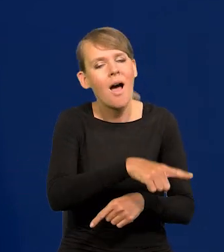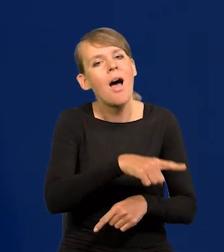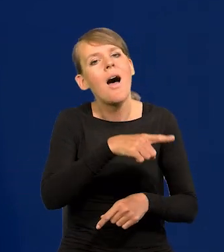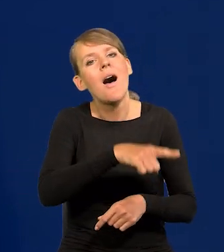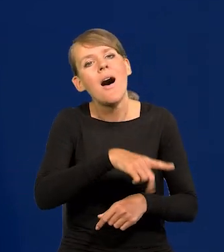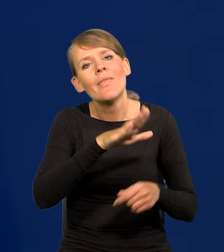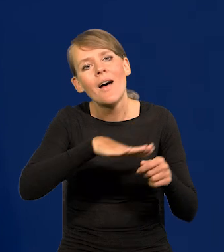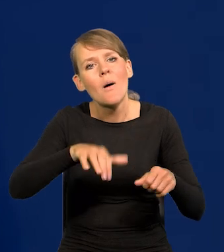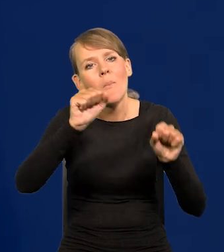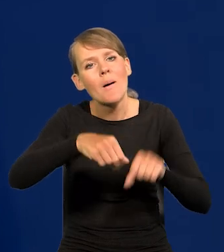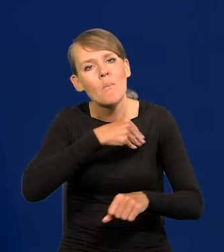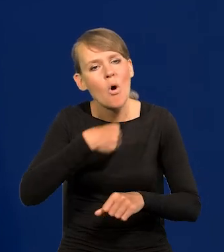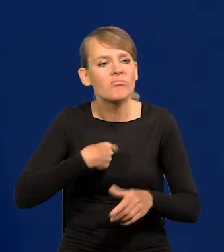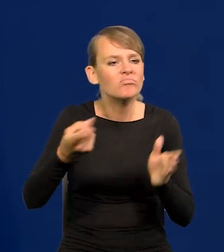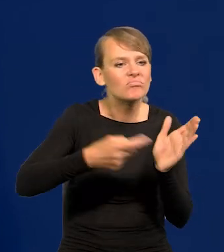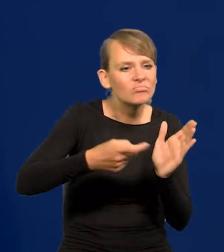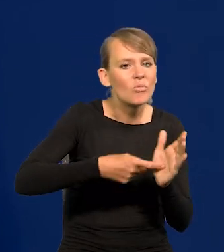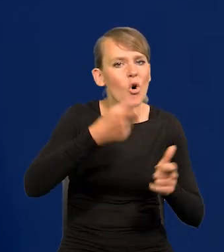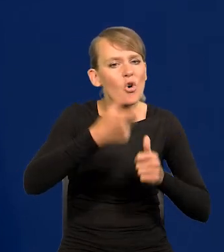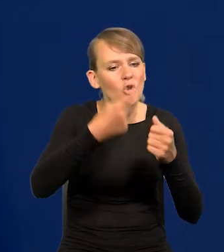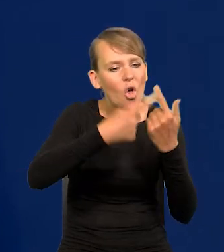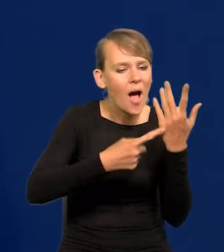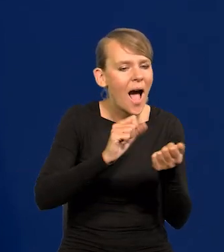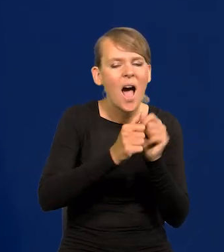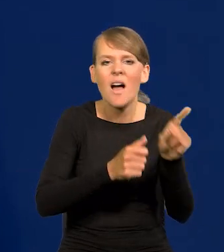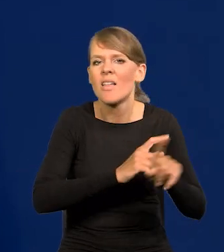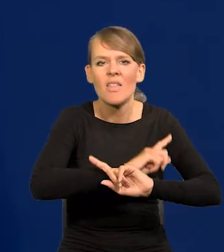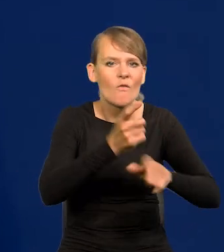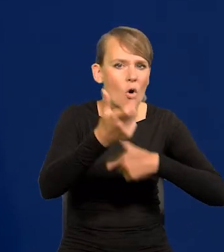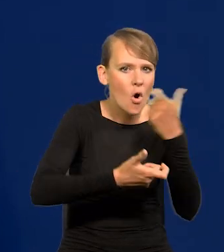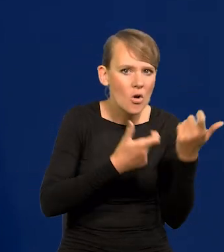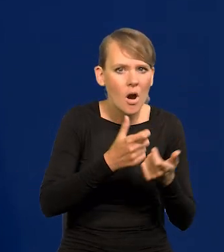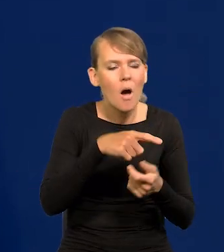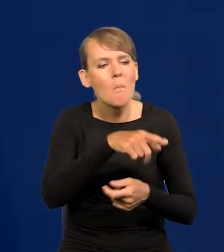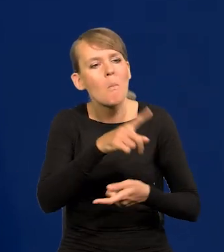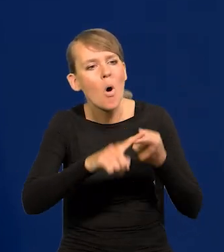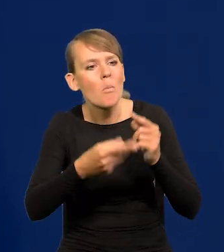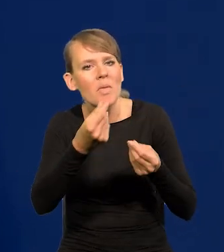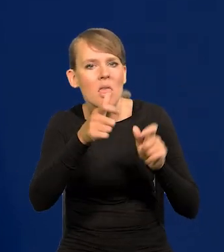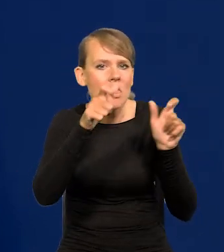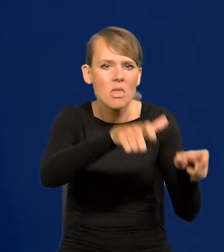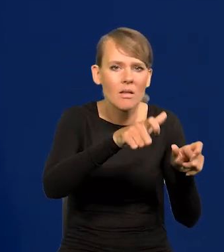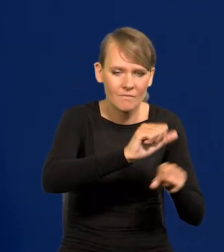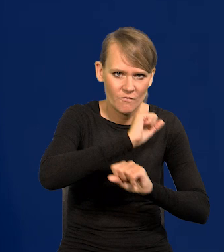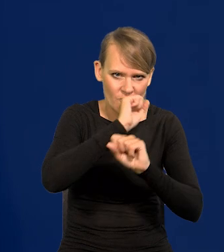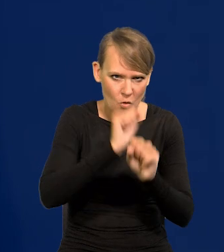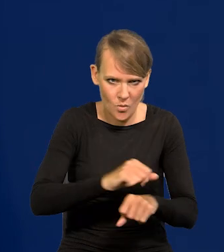żeby zrobił coś albo czegoś nie robił, żeby prowadził taką czy inną politykę pieniężną. Teraz to ma miejsce.